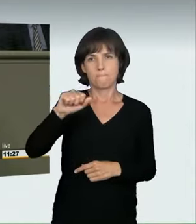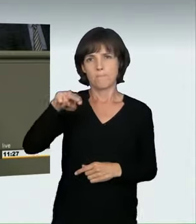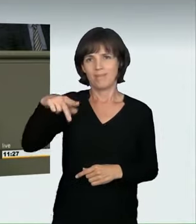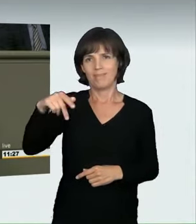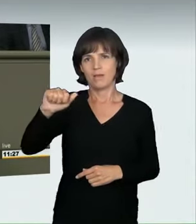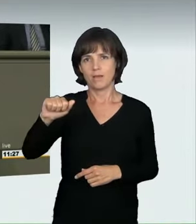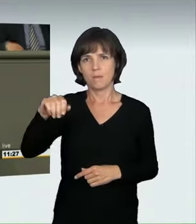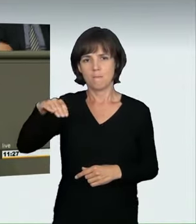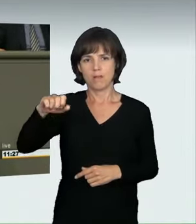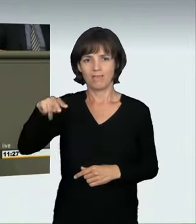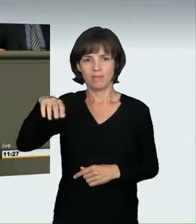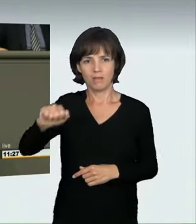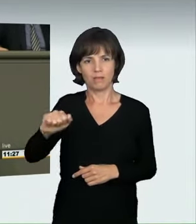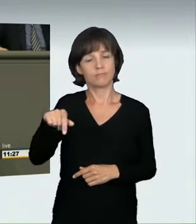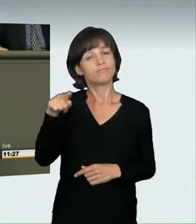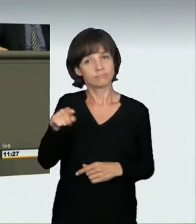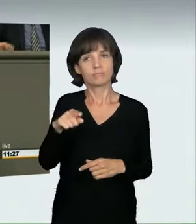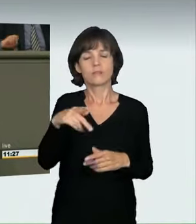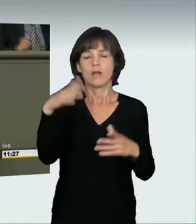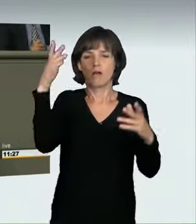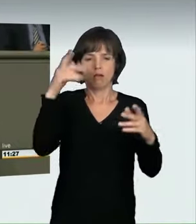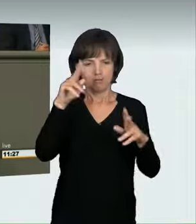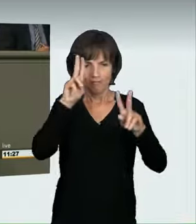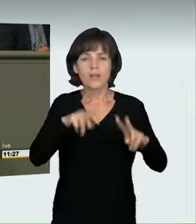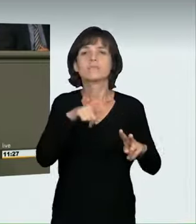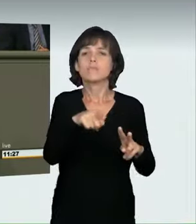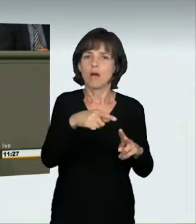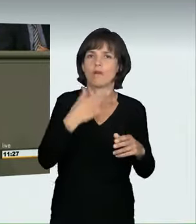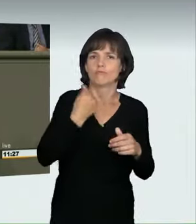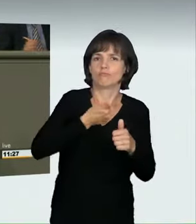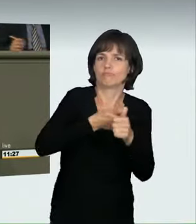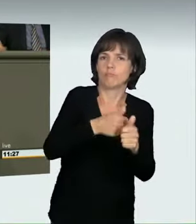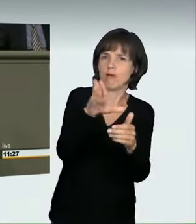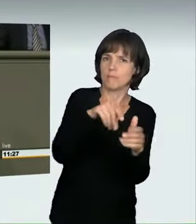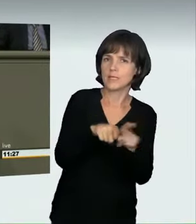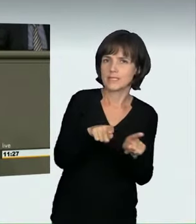Zur Jahrtausendwende wurden es vermehrt deutsche hochmotorisierte Limousinen,